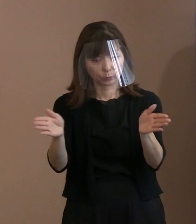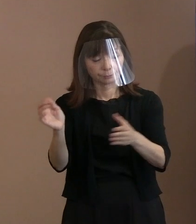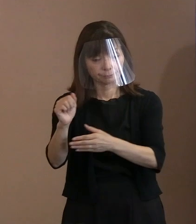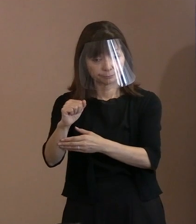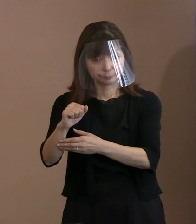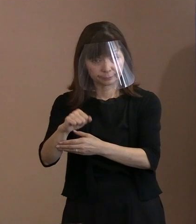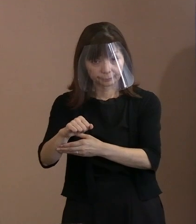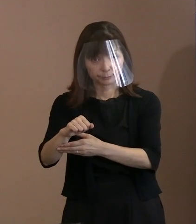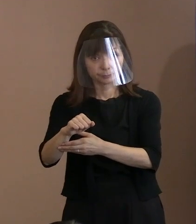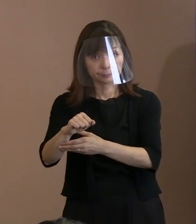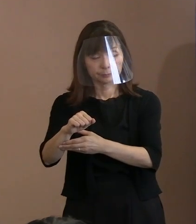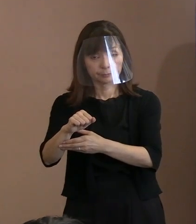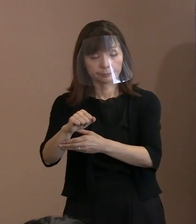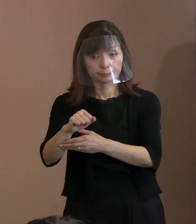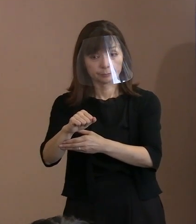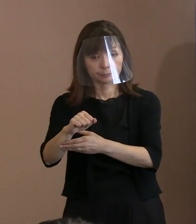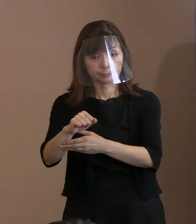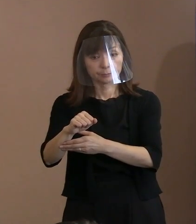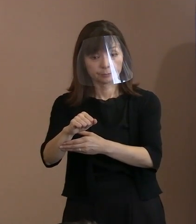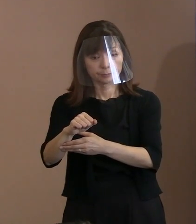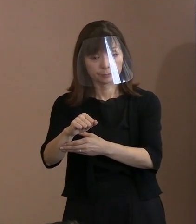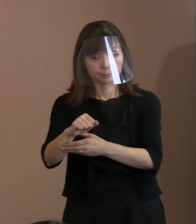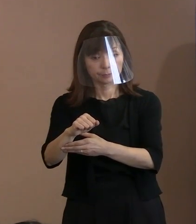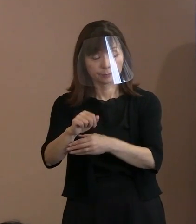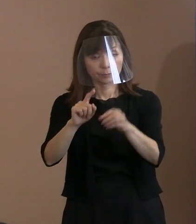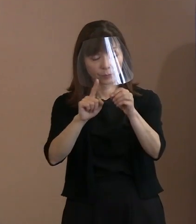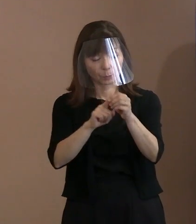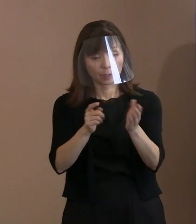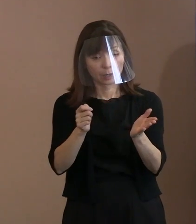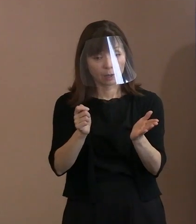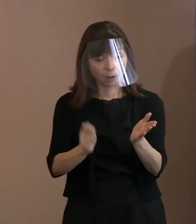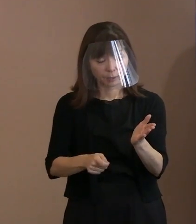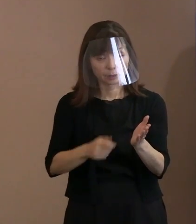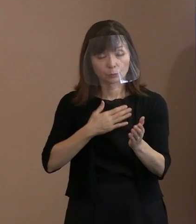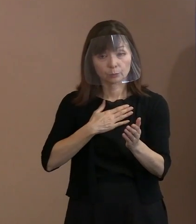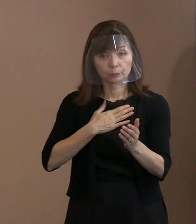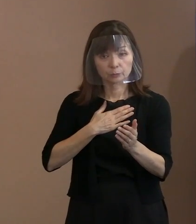その判決を受けて､ 今審査が進んでいると思うのですが､